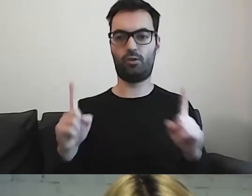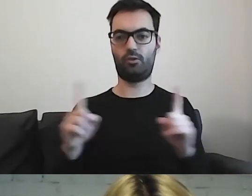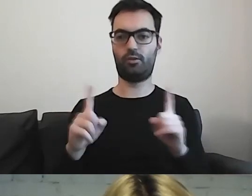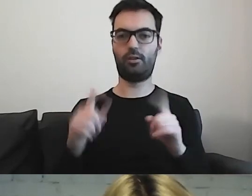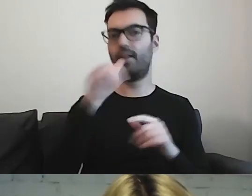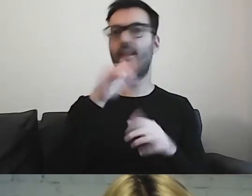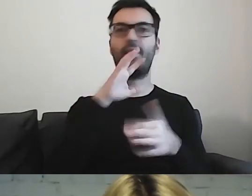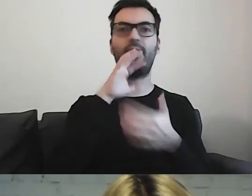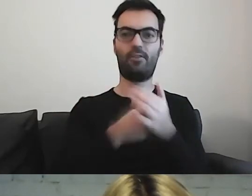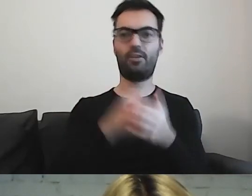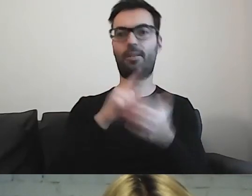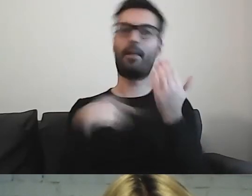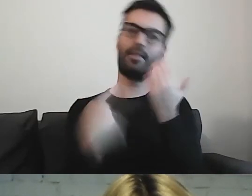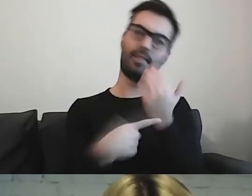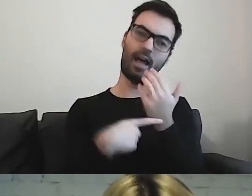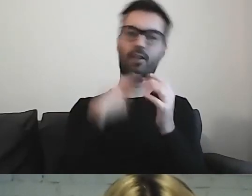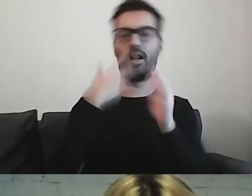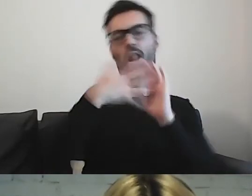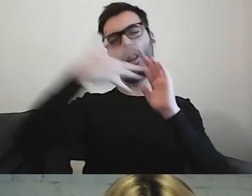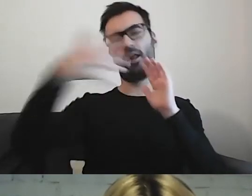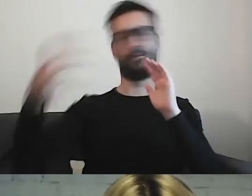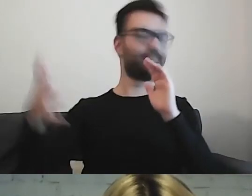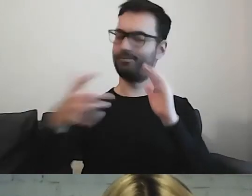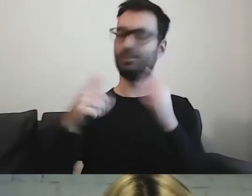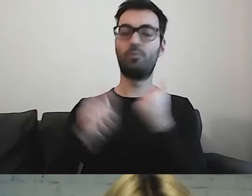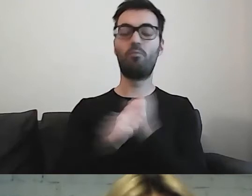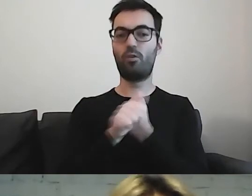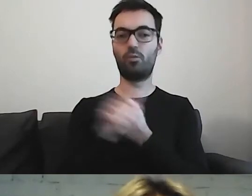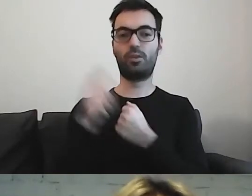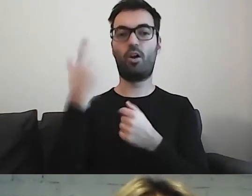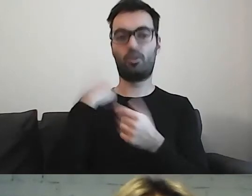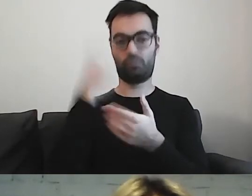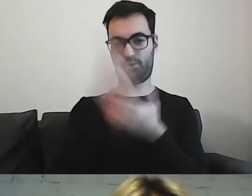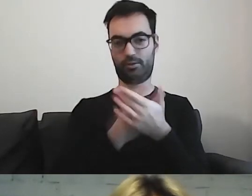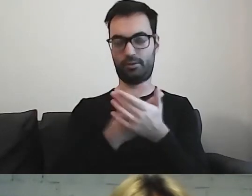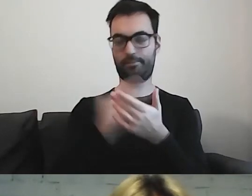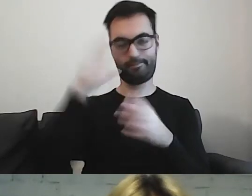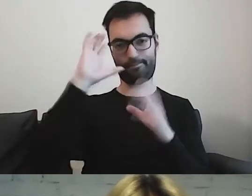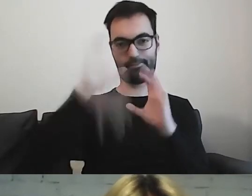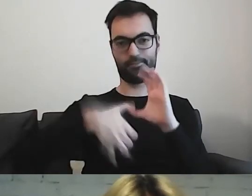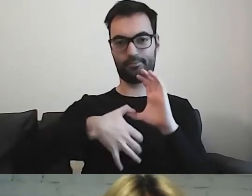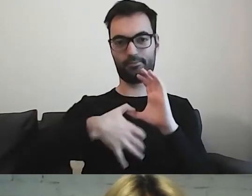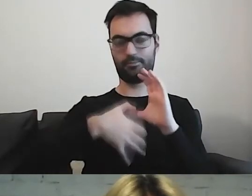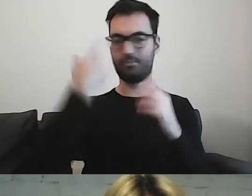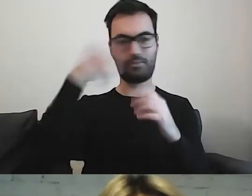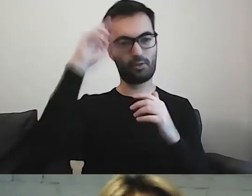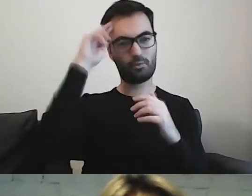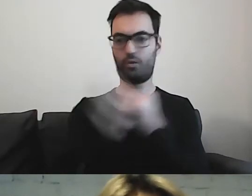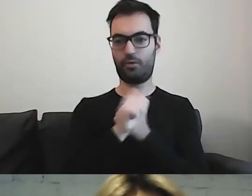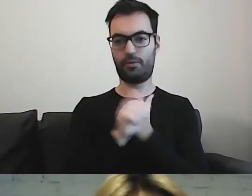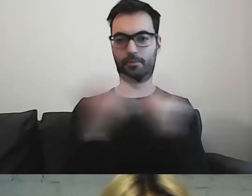Bo wprowadzimy czytelnika w błąd i nie będzie rozumiał, o co chodzi.